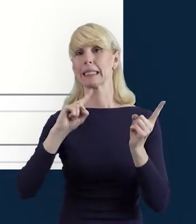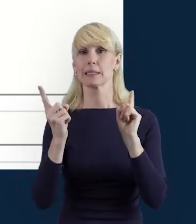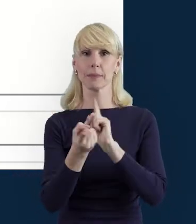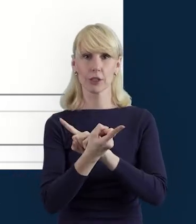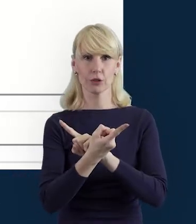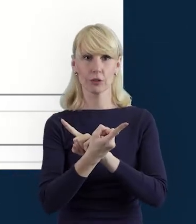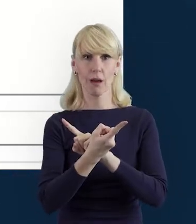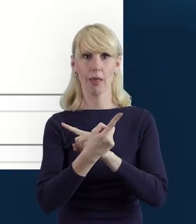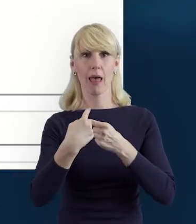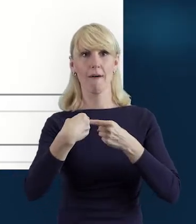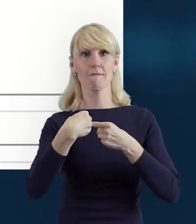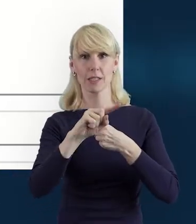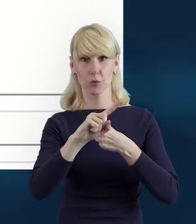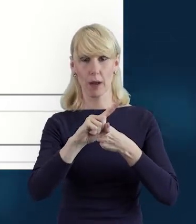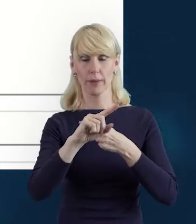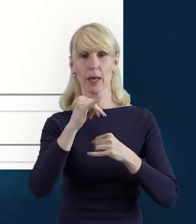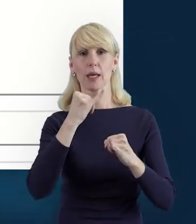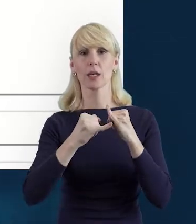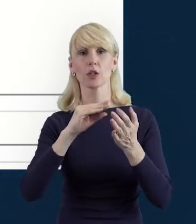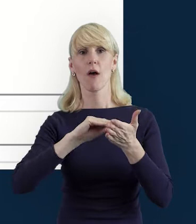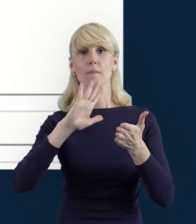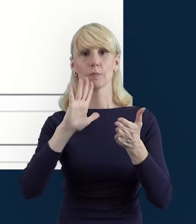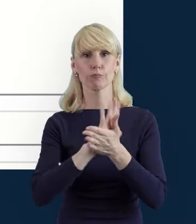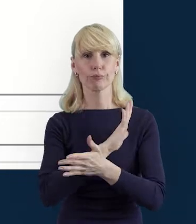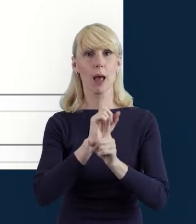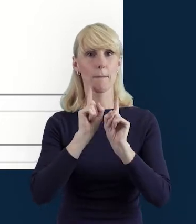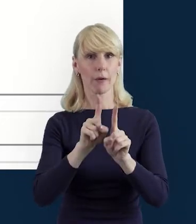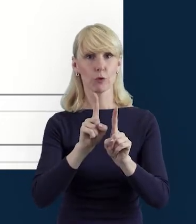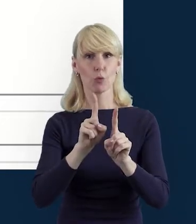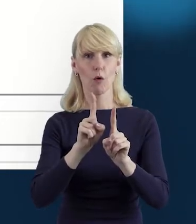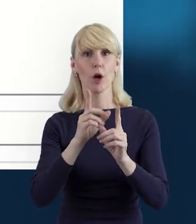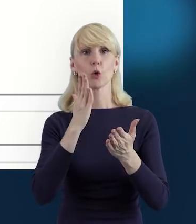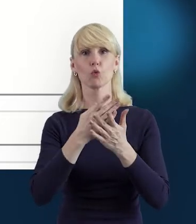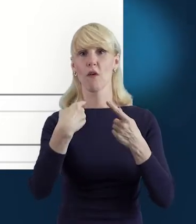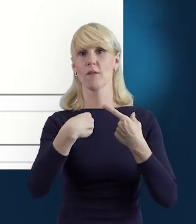jeżeli te dane zostaną wprowadzone prawidłowo i wysłane do instytucji.